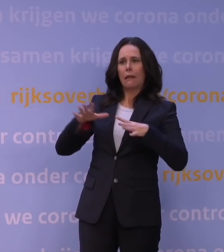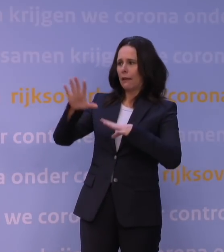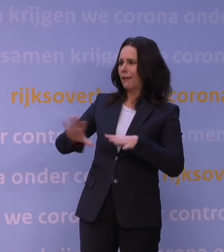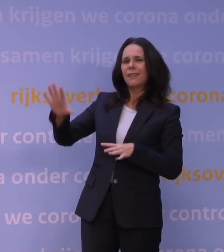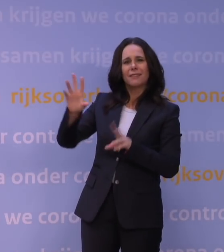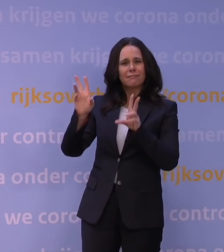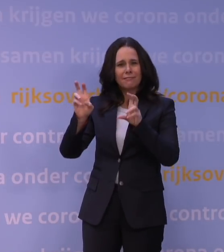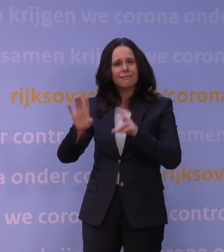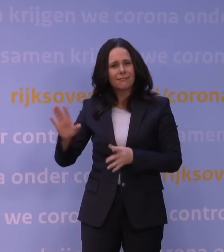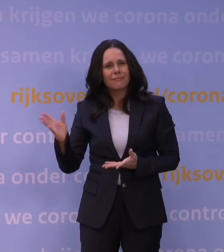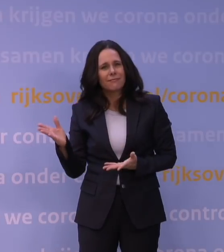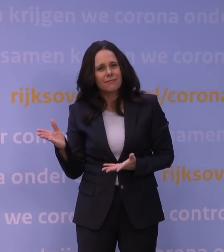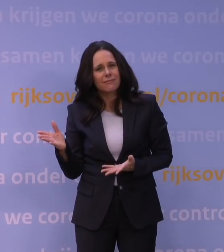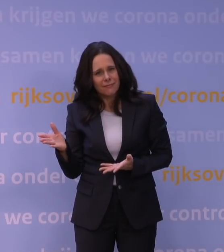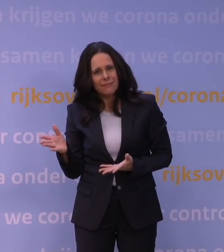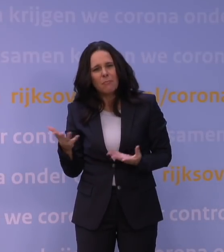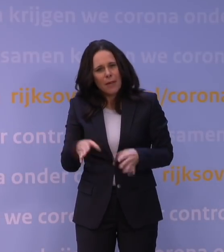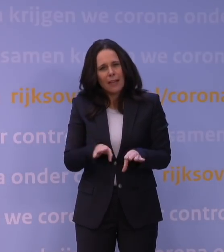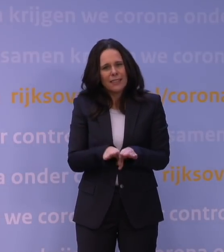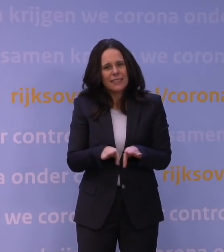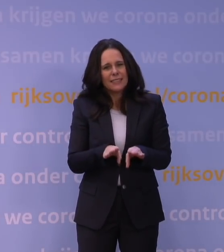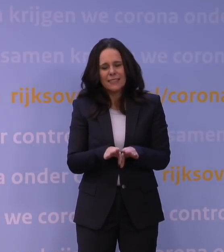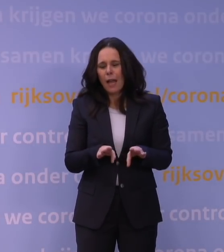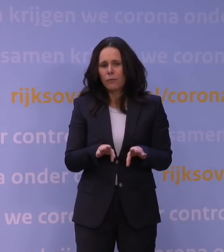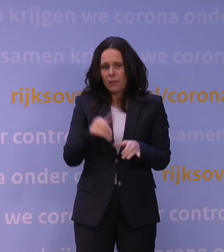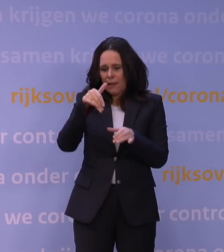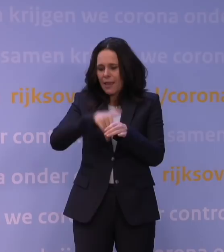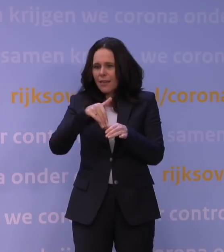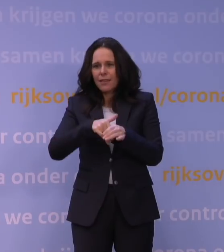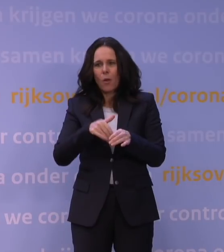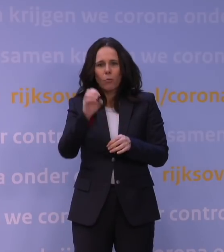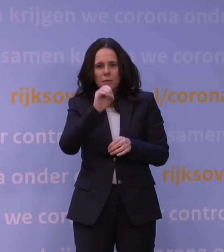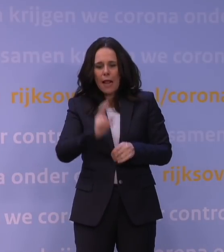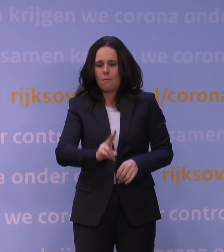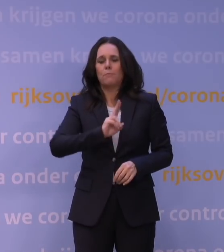en op zich nog verder hetzelfde vermogen heeft om de cel te infecteren.